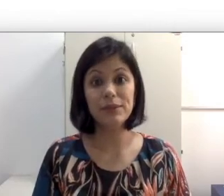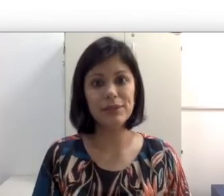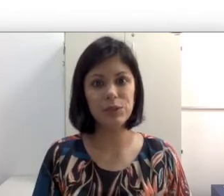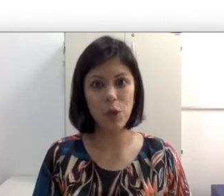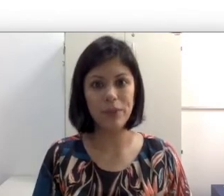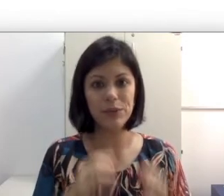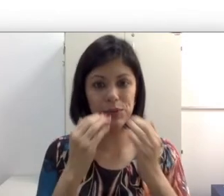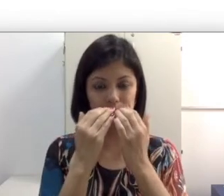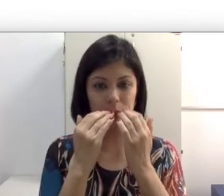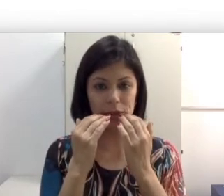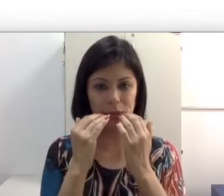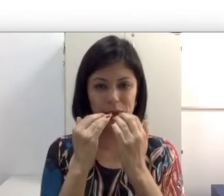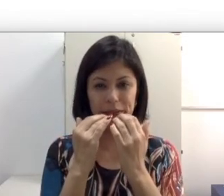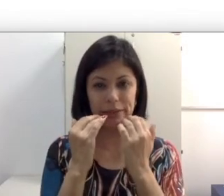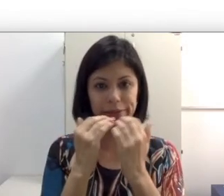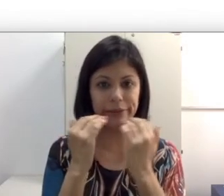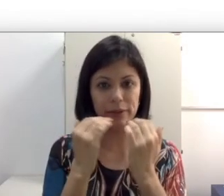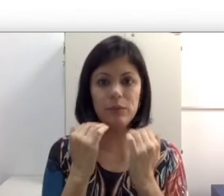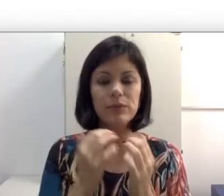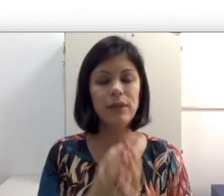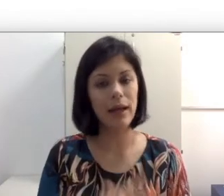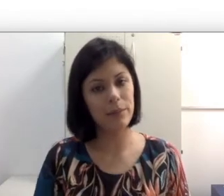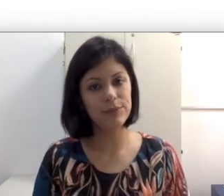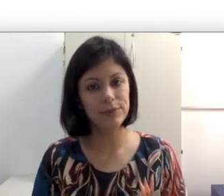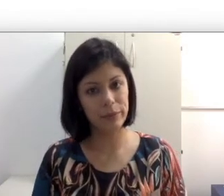vezes homens que usam bigodes muito grande tampam os lábios e também podem nos atrapalhar.